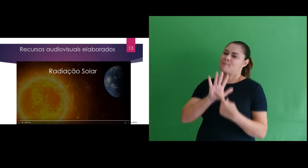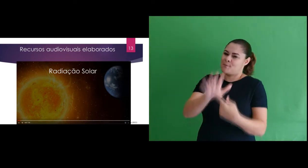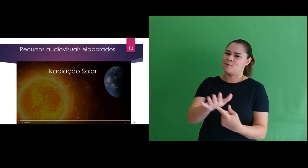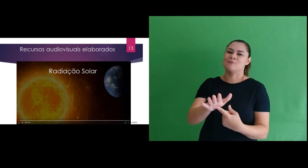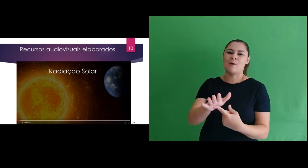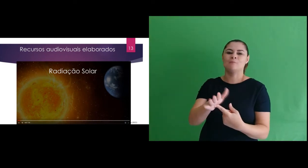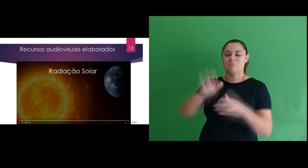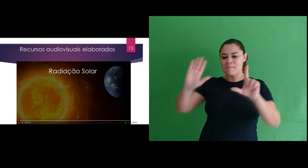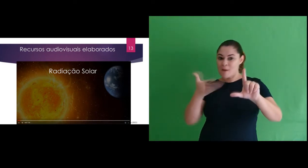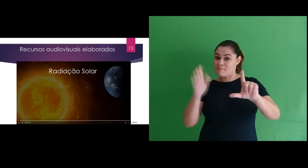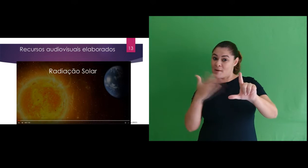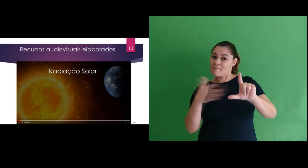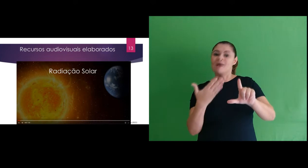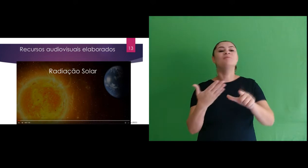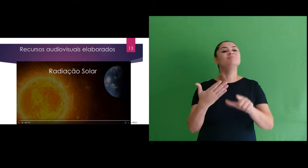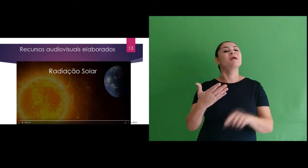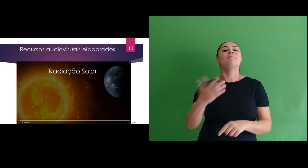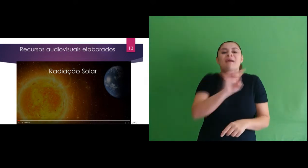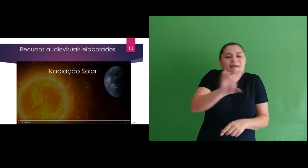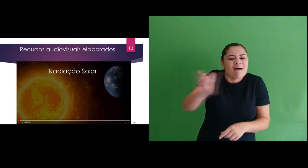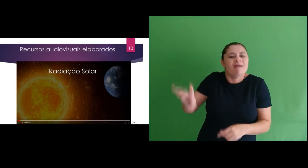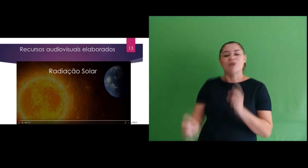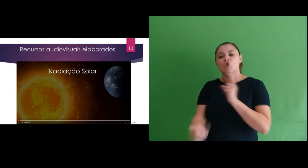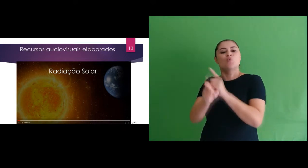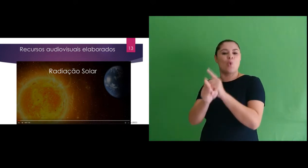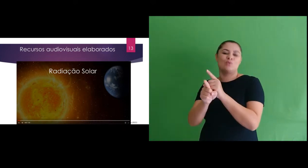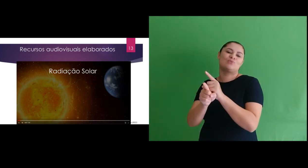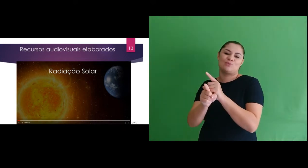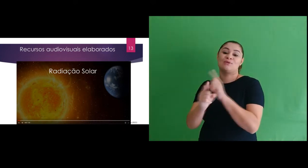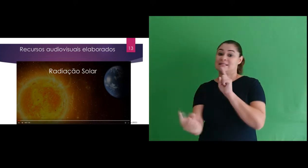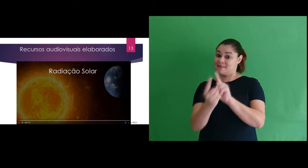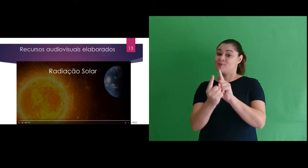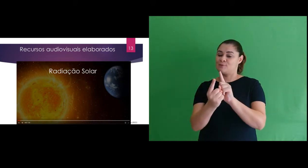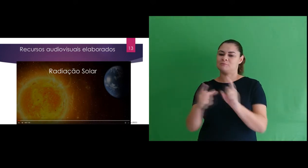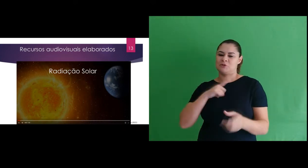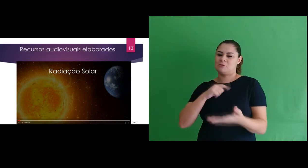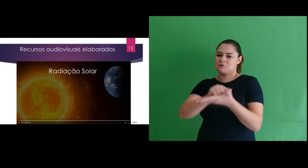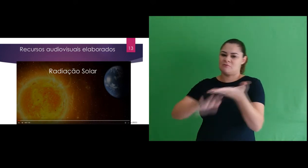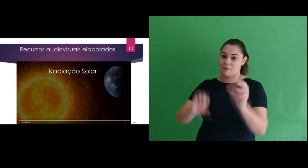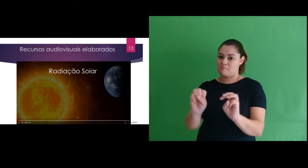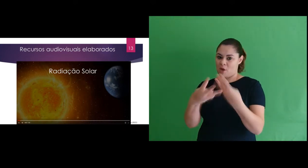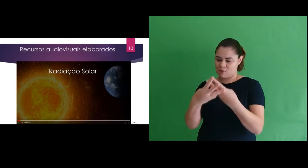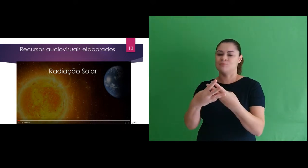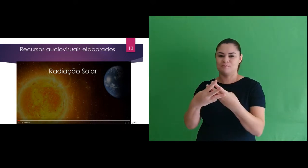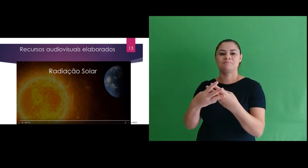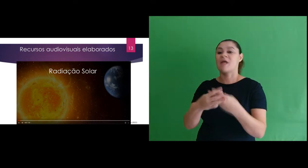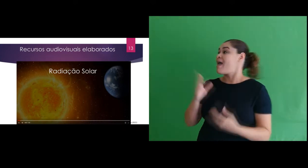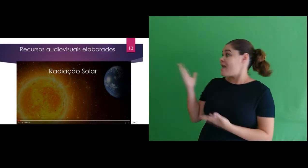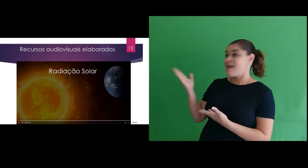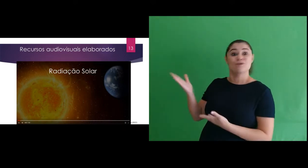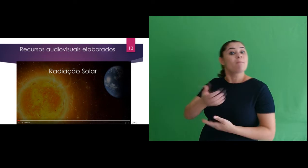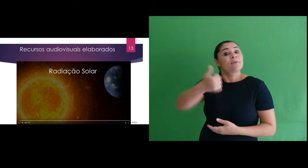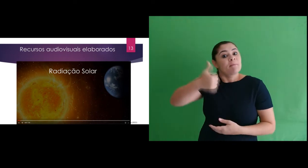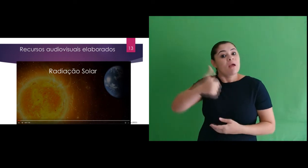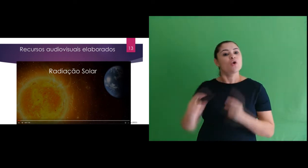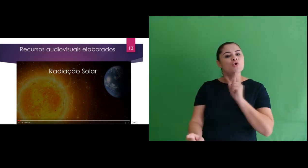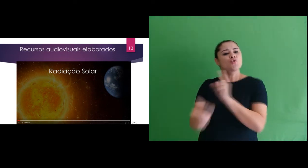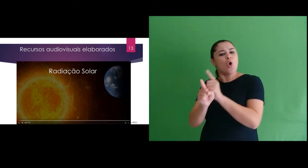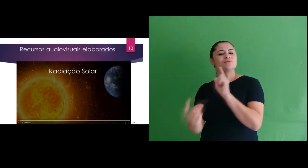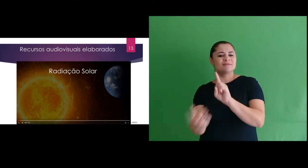elaboramos 3 apresentações gráficas, um para cada encontro síncrono. Este foi o slide do primeiro